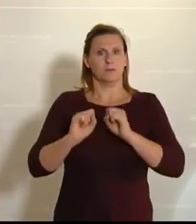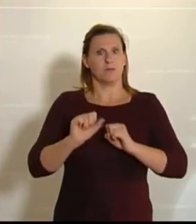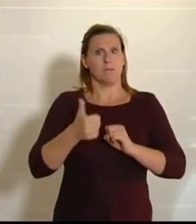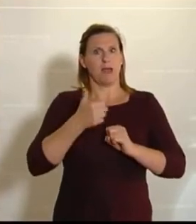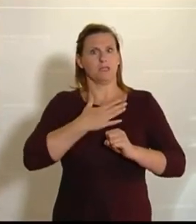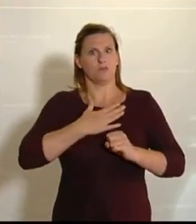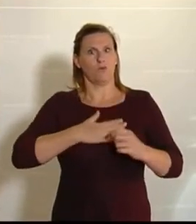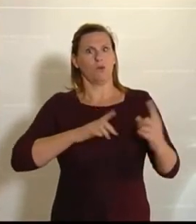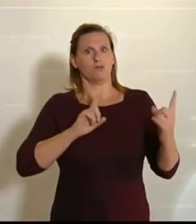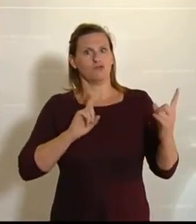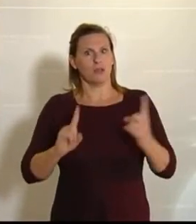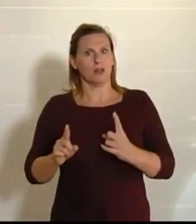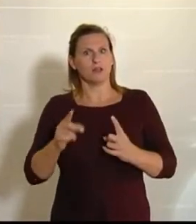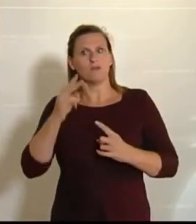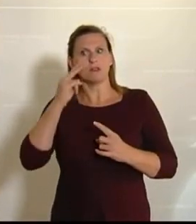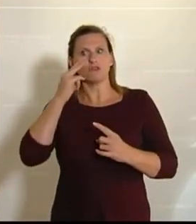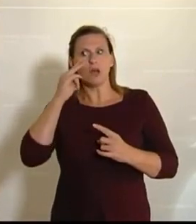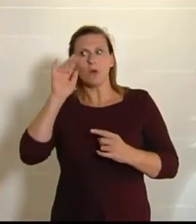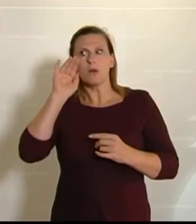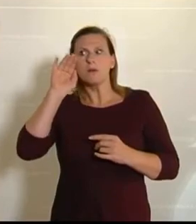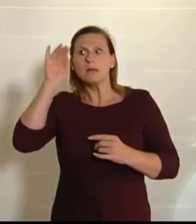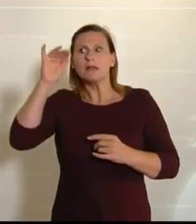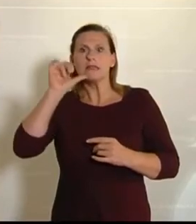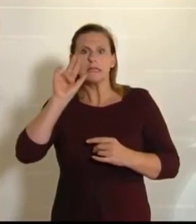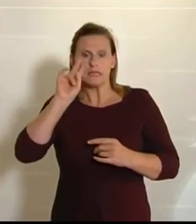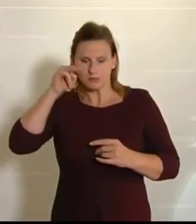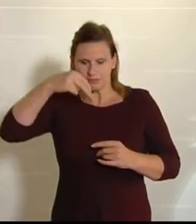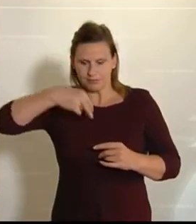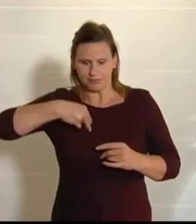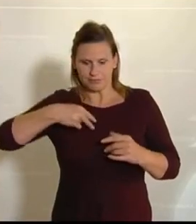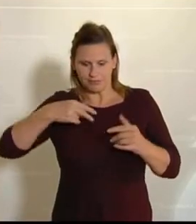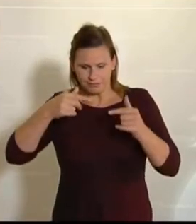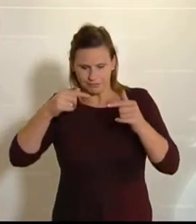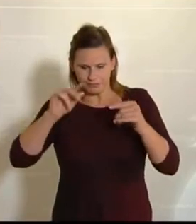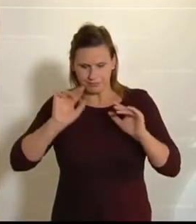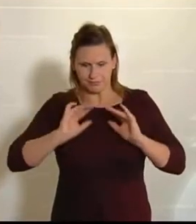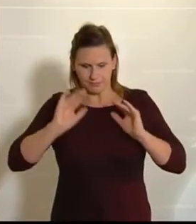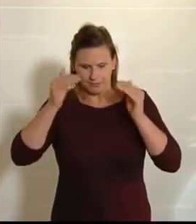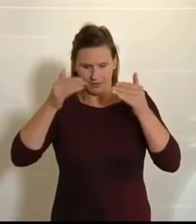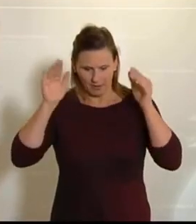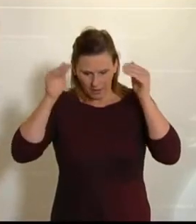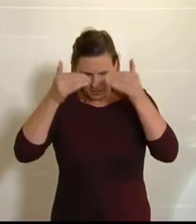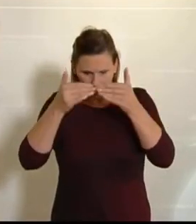es über den Tellerrand hinausschaut und nicht chauvinistisch agiert. (Beifall bei den NEOS